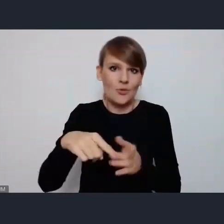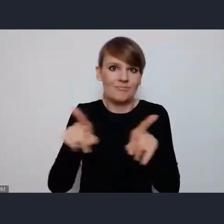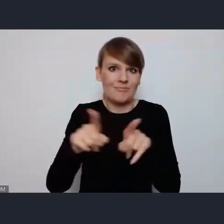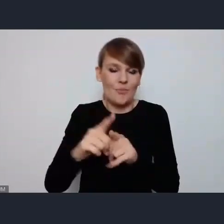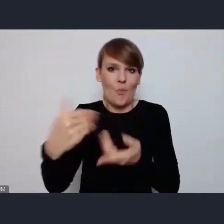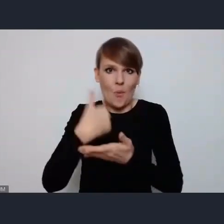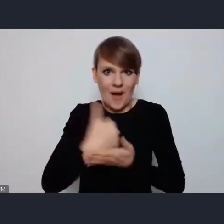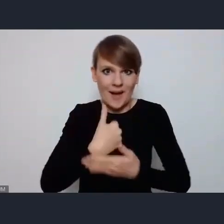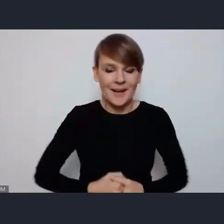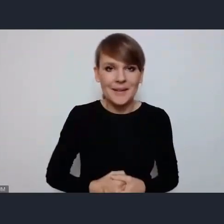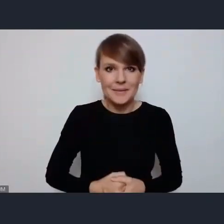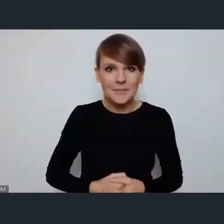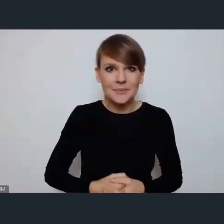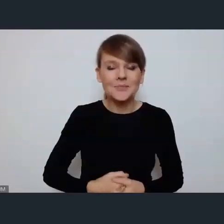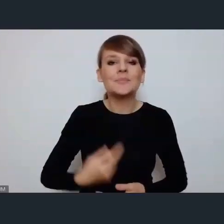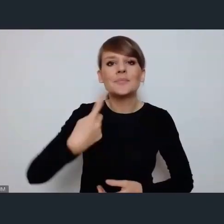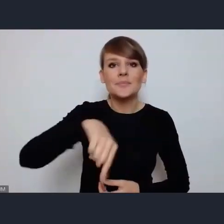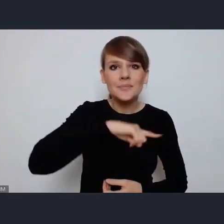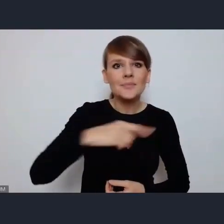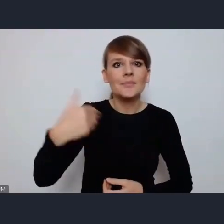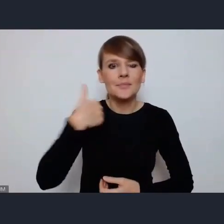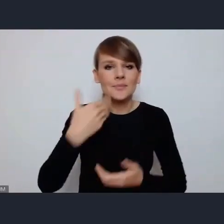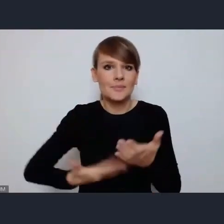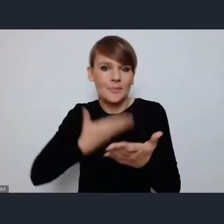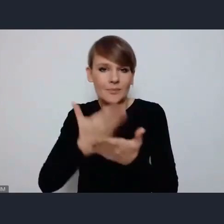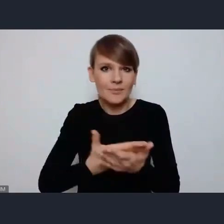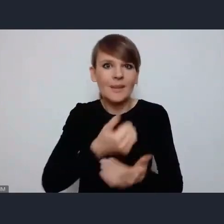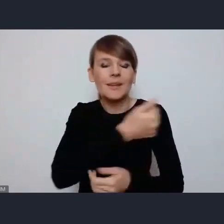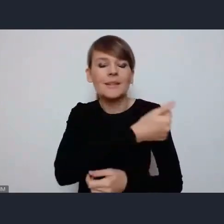My ze swej strony zaproponowaliśmy pewien cykl wydarzeń